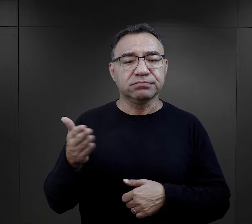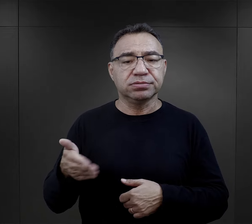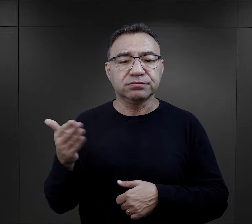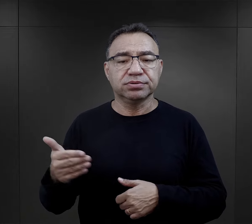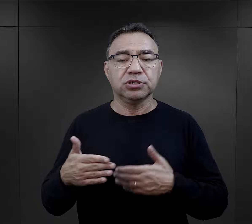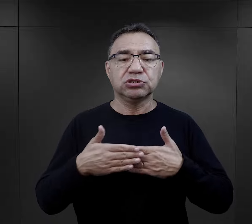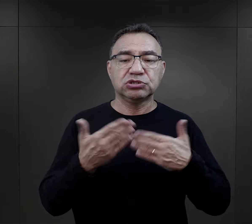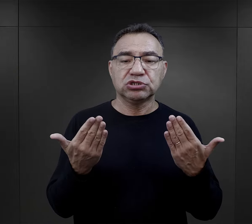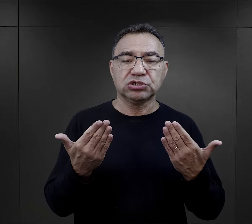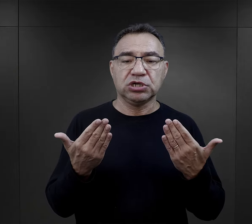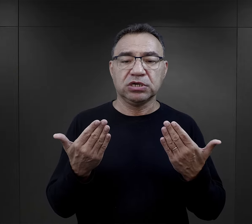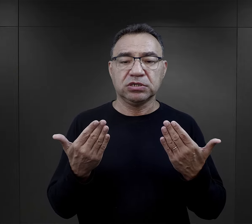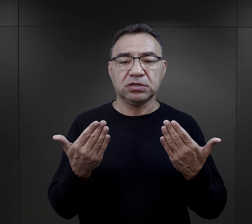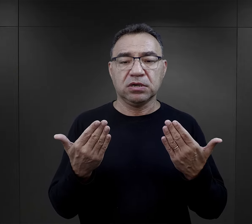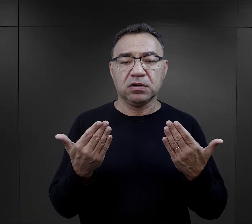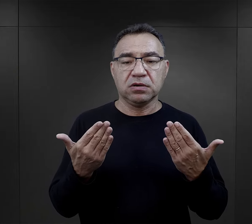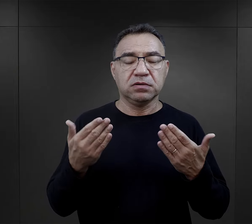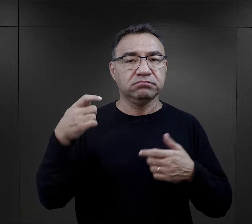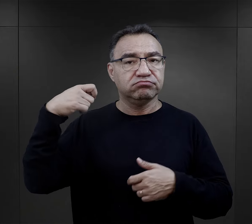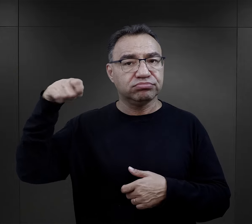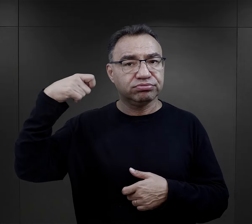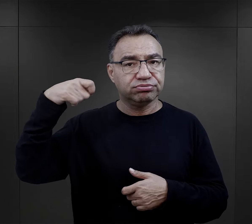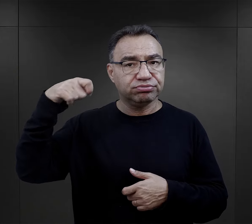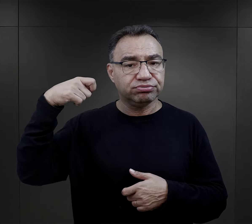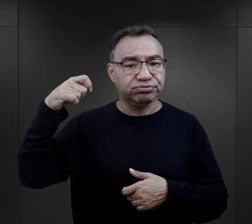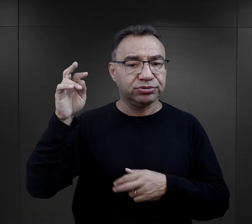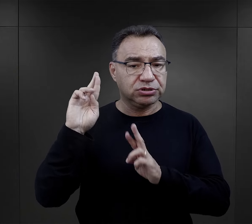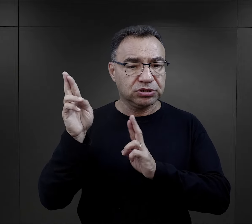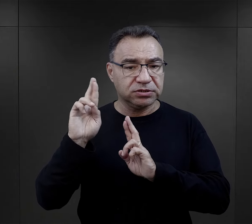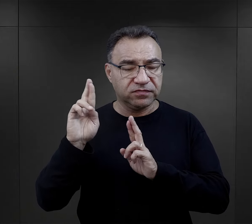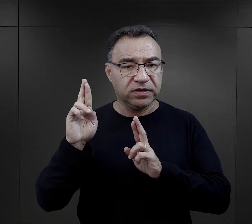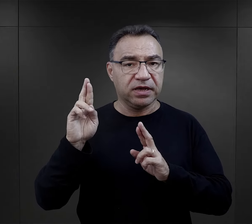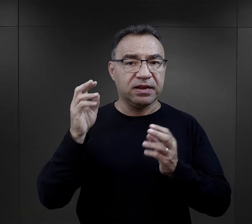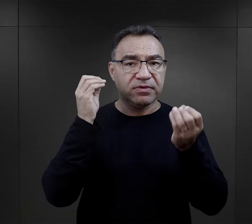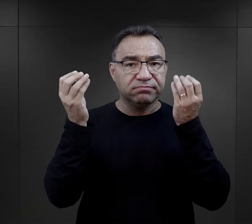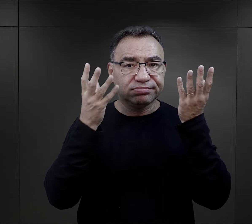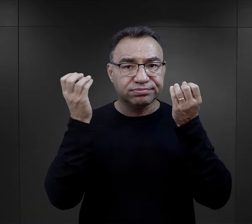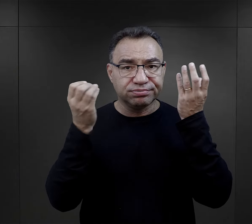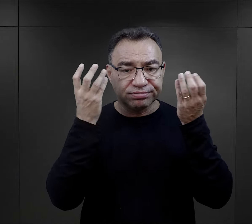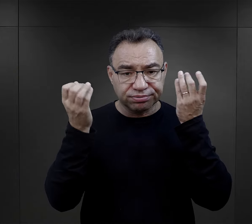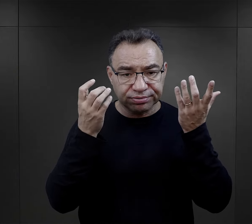więc dzień zaczynał się od albo gongu, albo syreny,